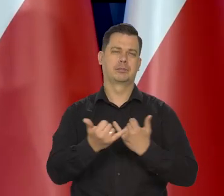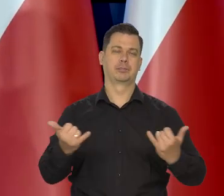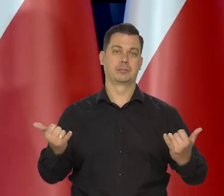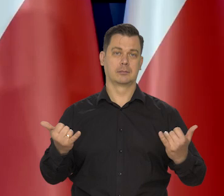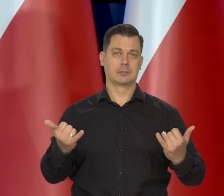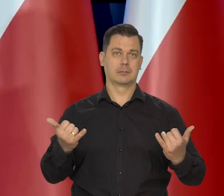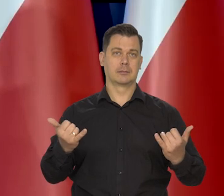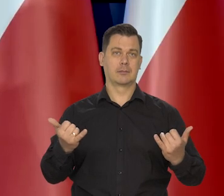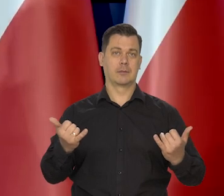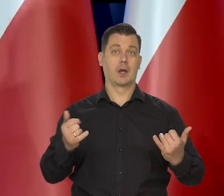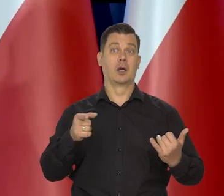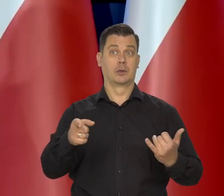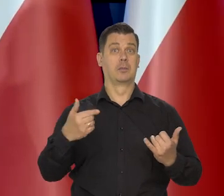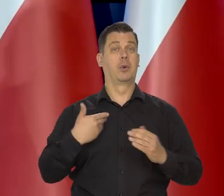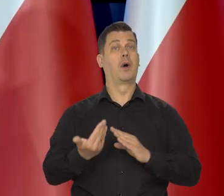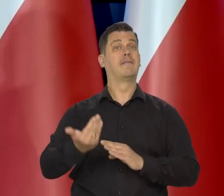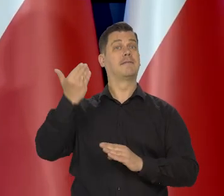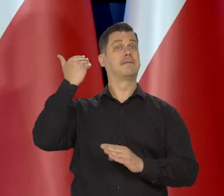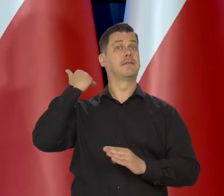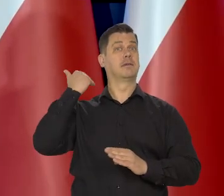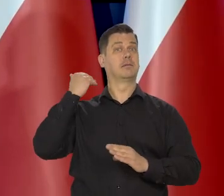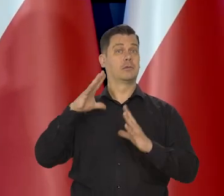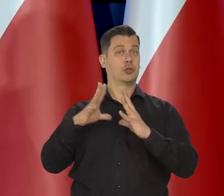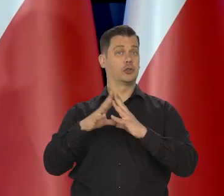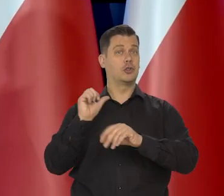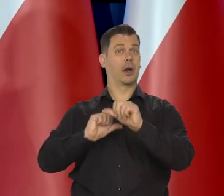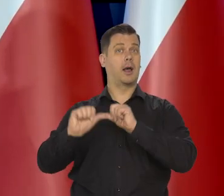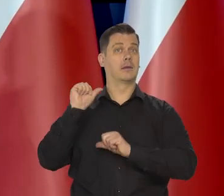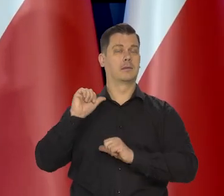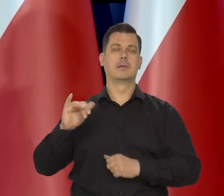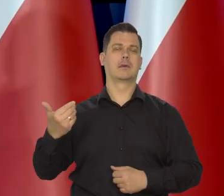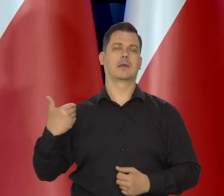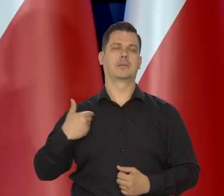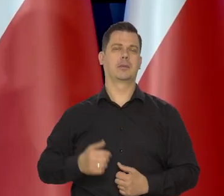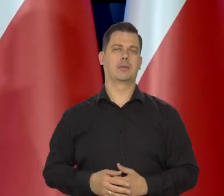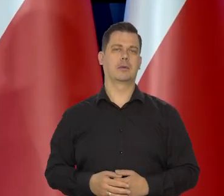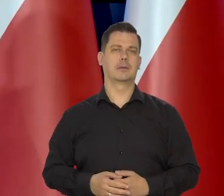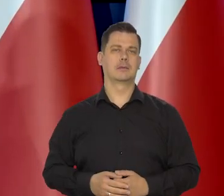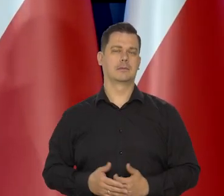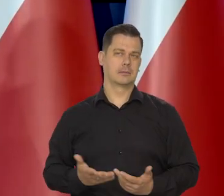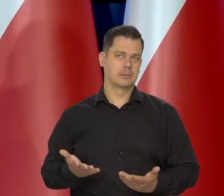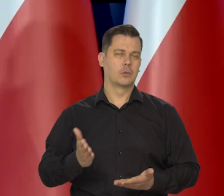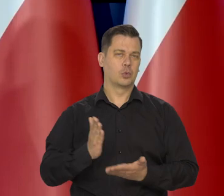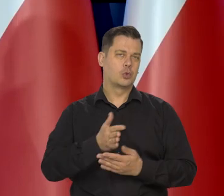O ile gorsza była sytuacja jeszcze 10 lat temu, no to się jakoś tam poprawię, ale jestem za tym,